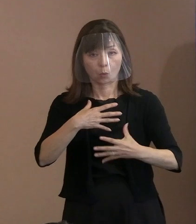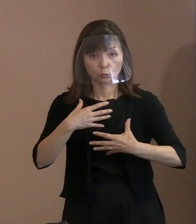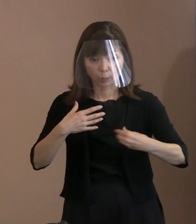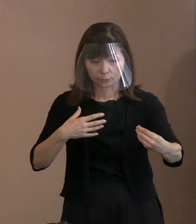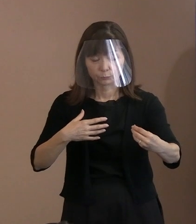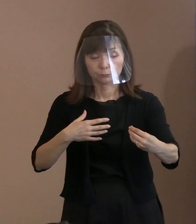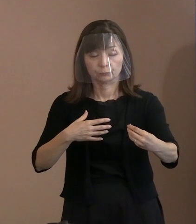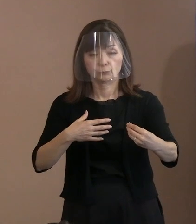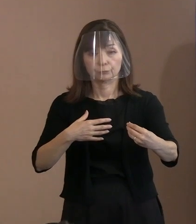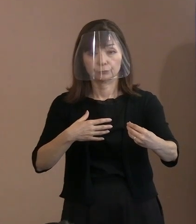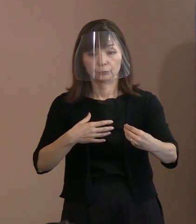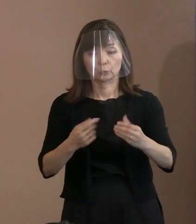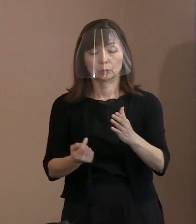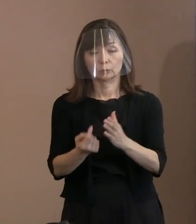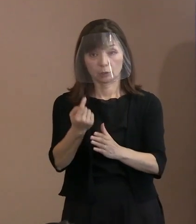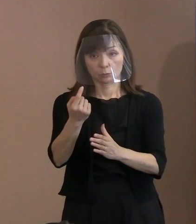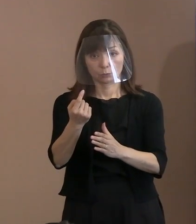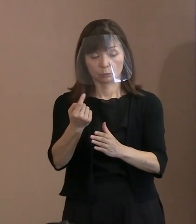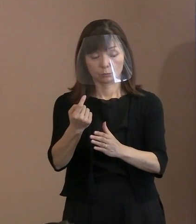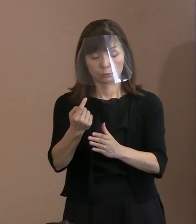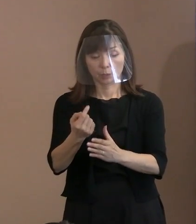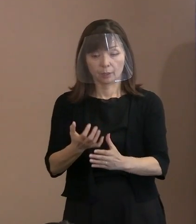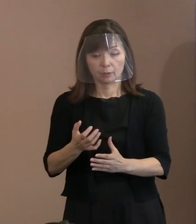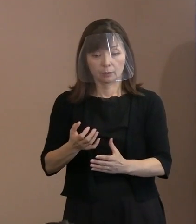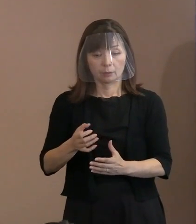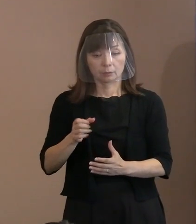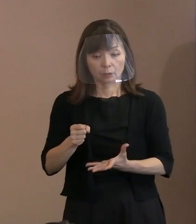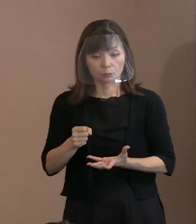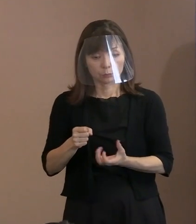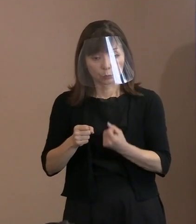そして､抑止力なくしては 維持できないという考え方というのは､